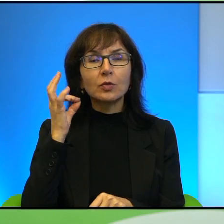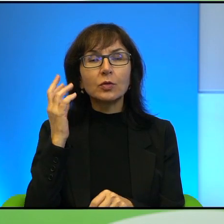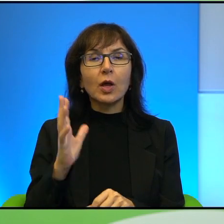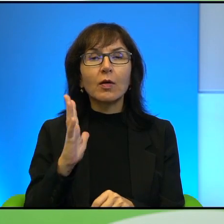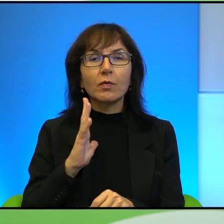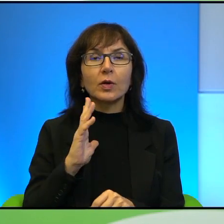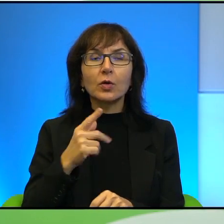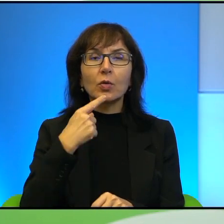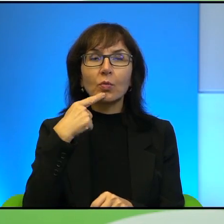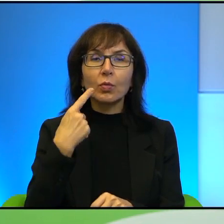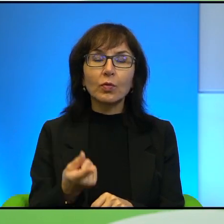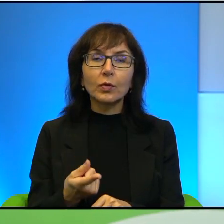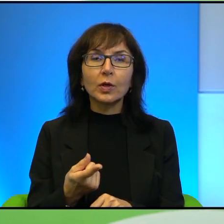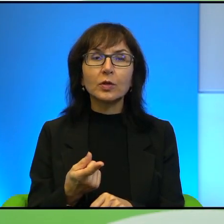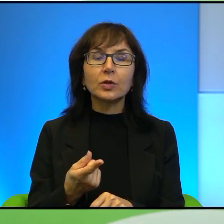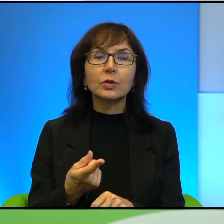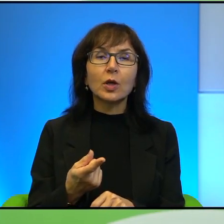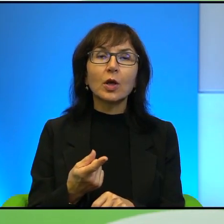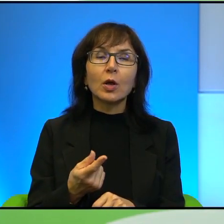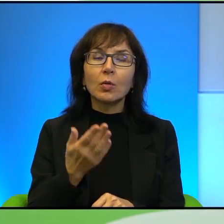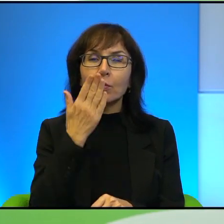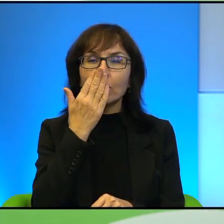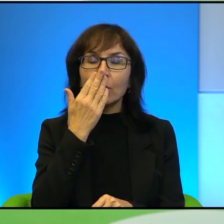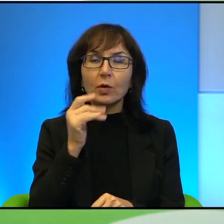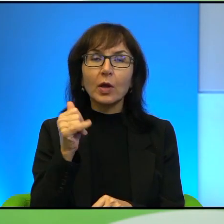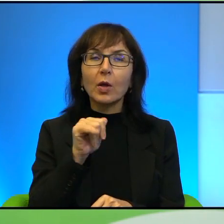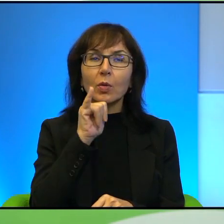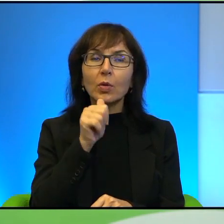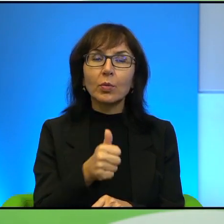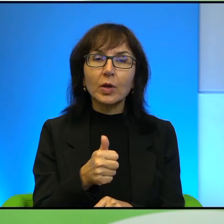absolutnie europejskiej, tak? Blondynka, błękitne oczy, jasna karnacja,